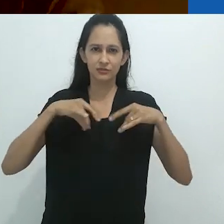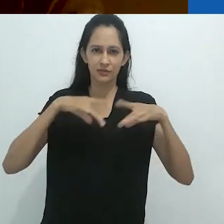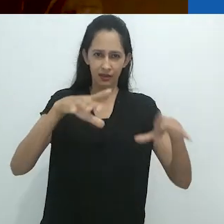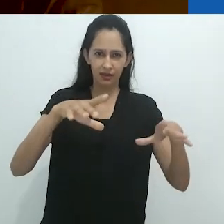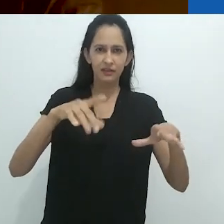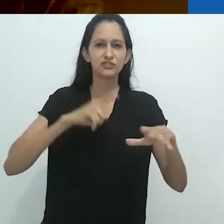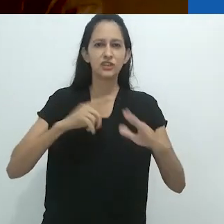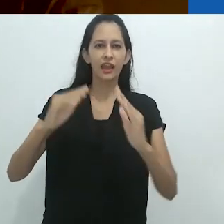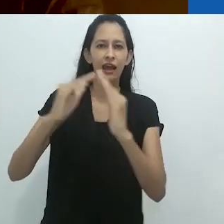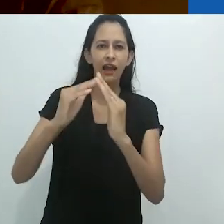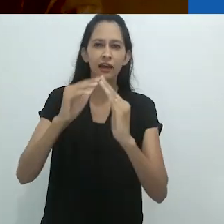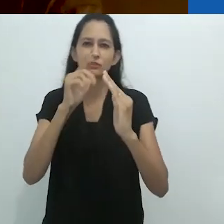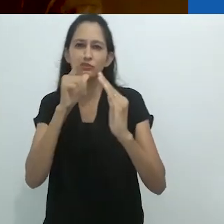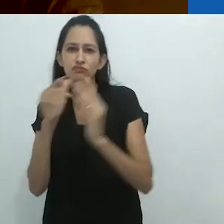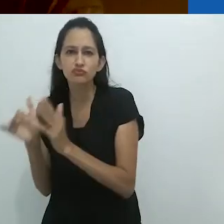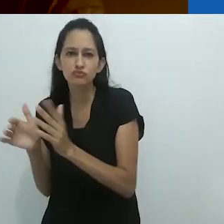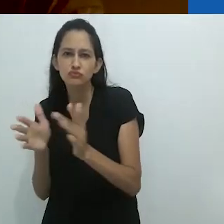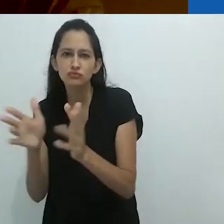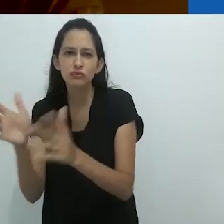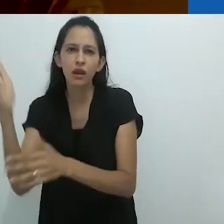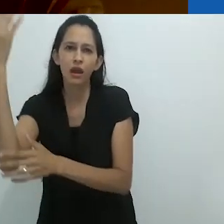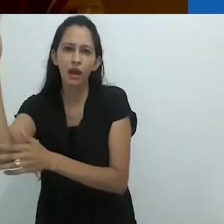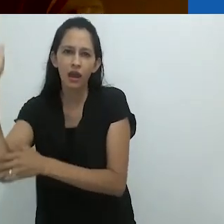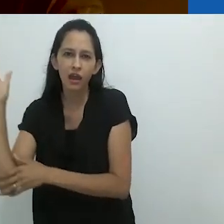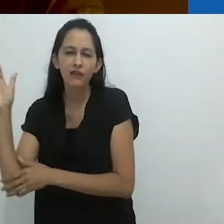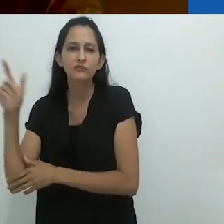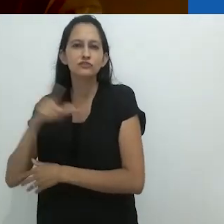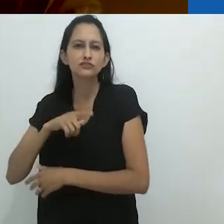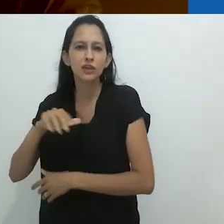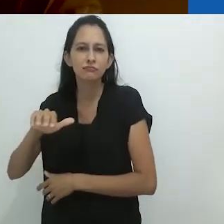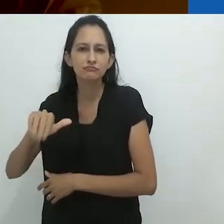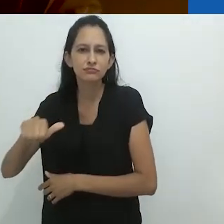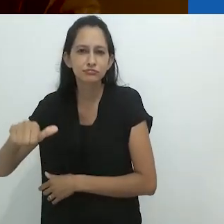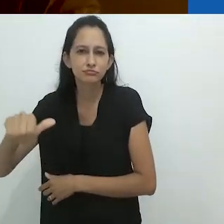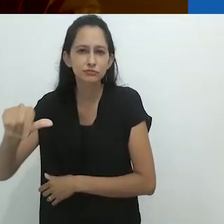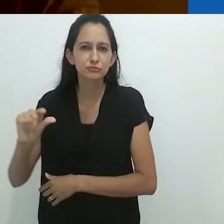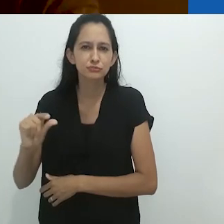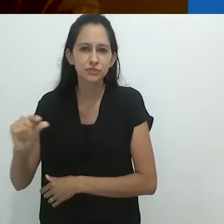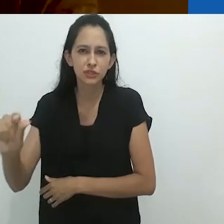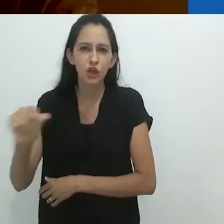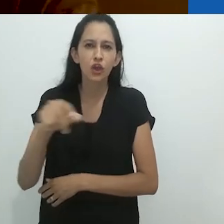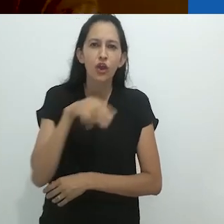cheio de lagostins e uma cobra verde brilhante próxima à caixa de correio,